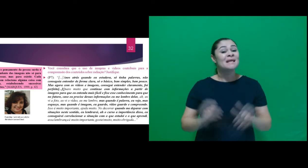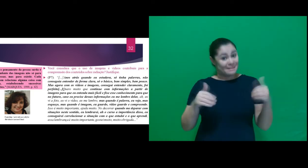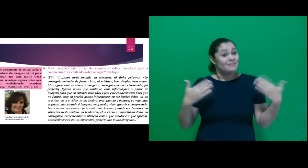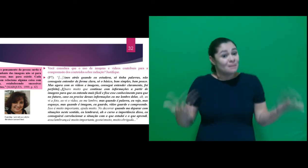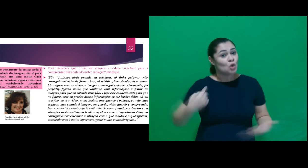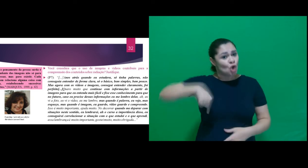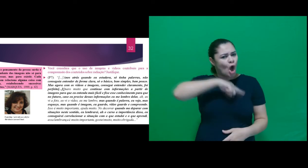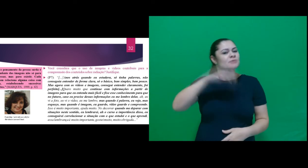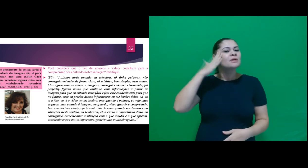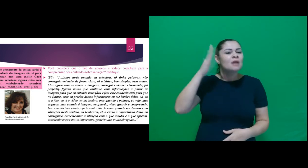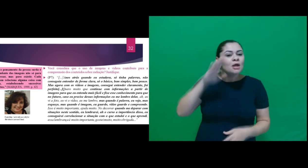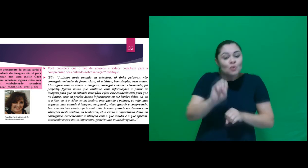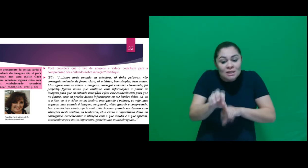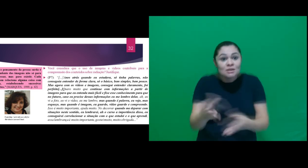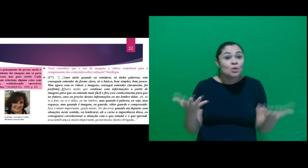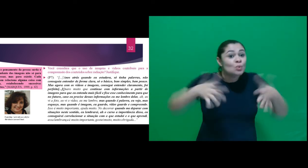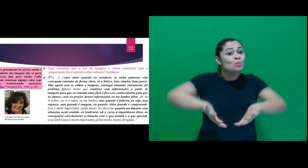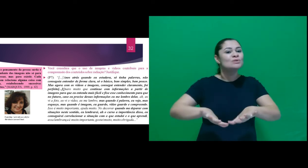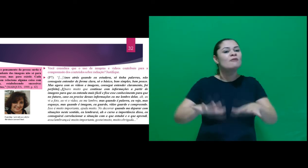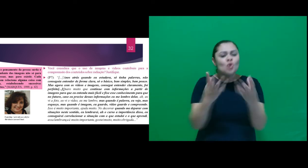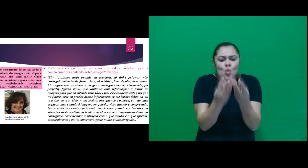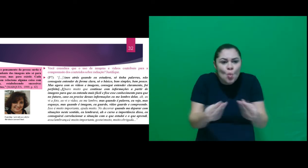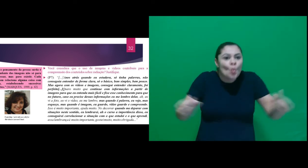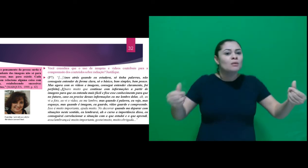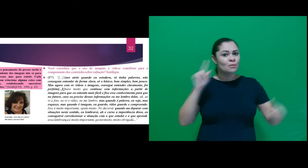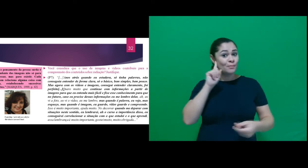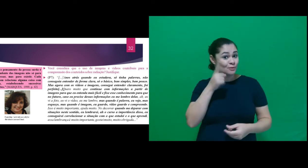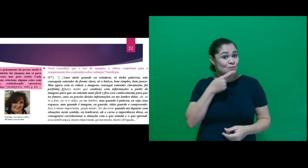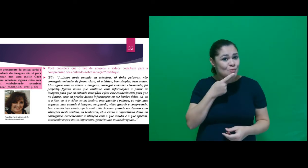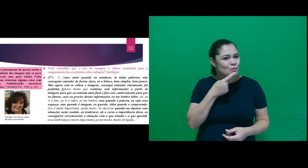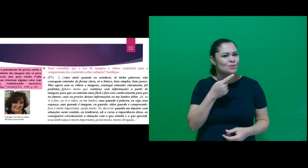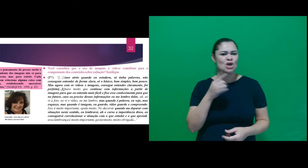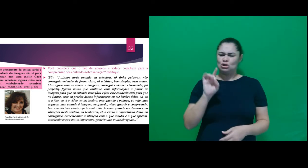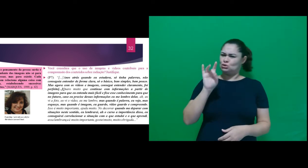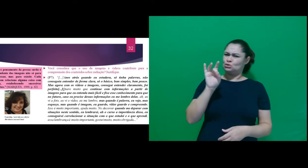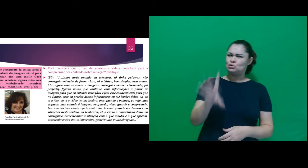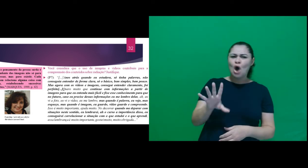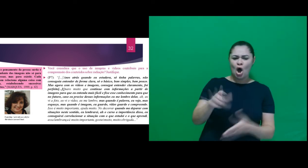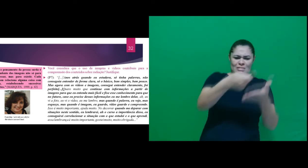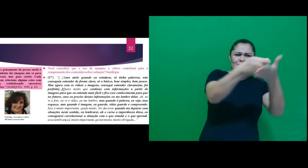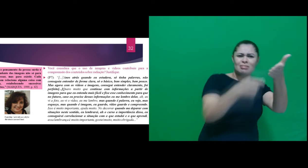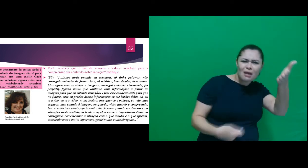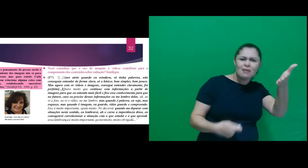entendemos que o ensino inclusivo de qualidade para surdos não pode estar vinculado somente